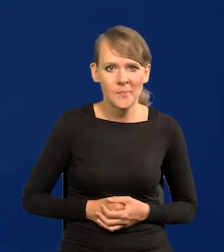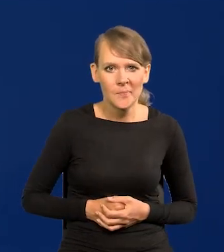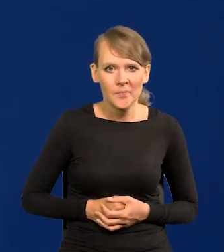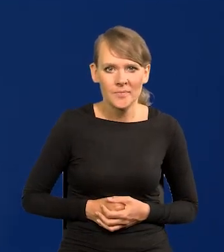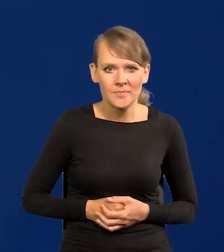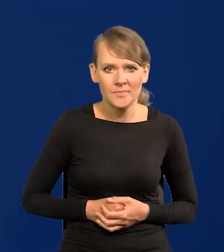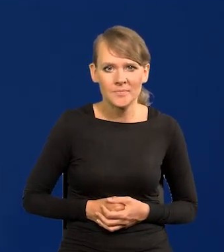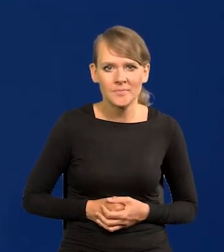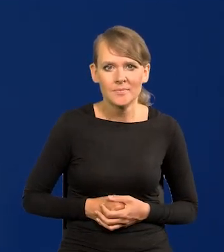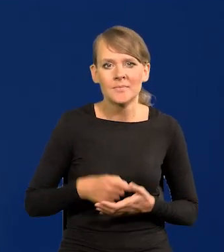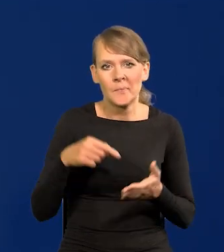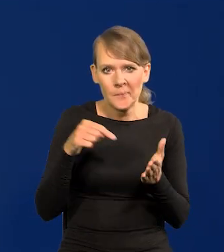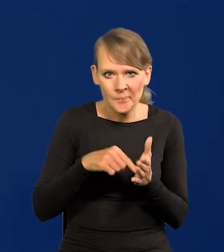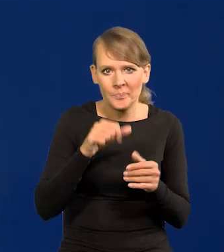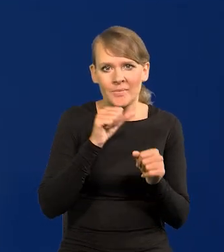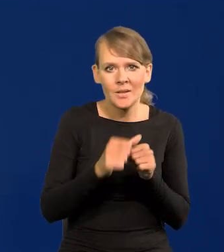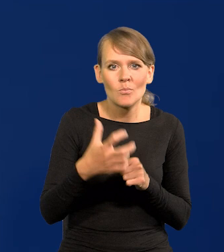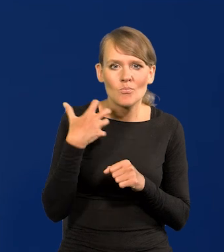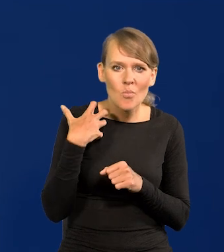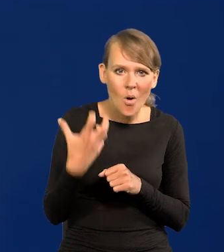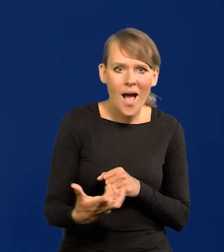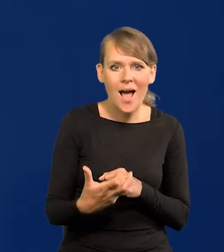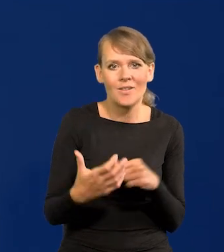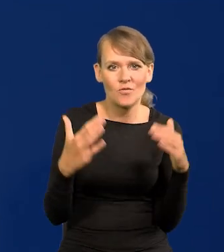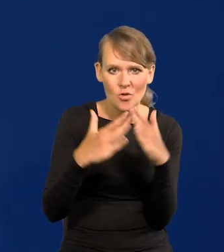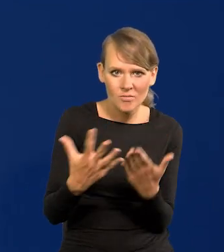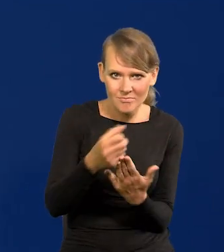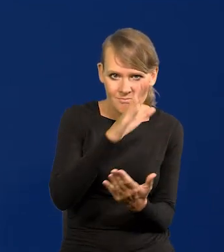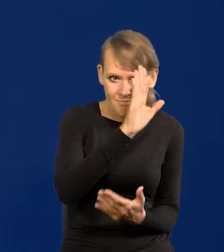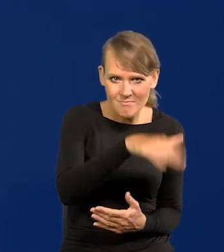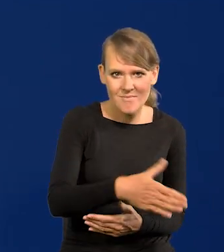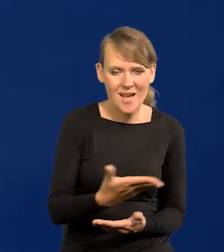I to jest, te nagromadzone bogactwa są w domu w postaci nieruchomości,